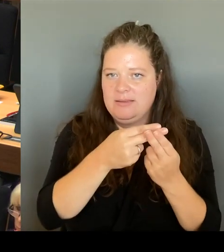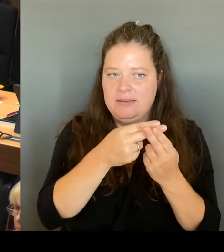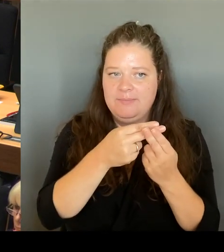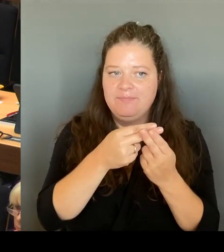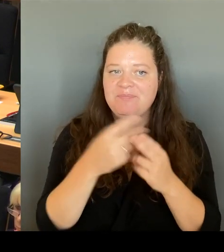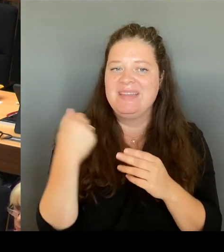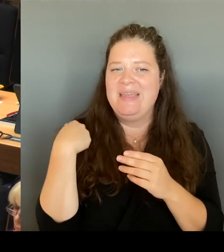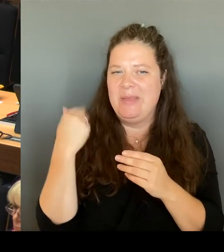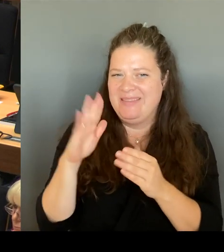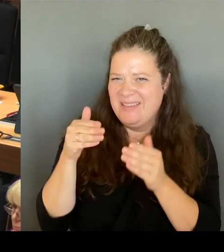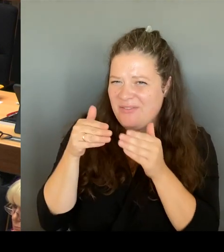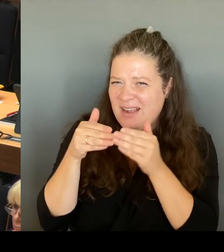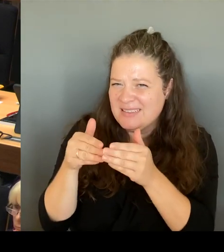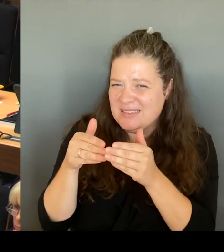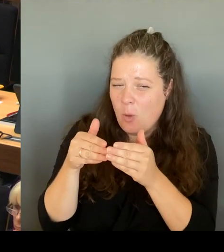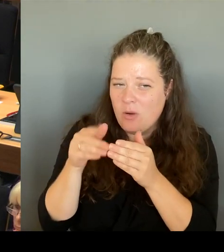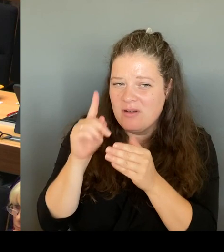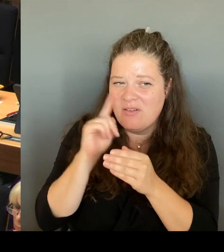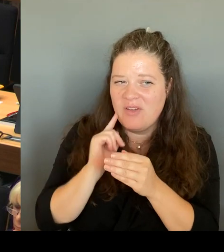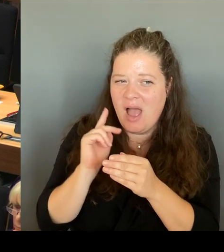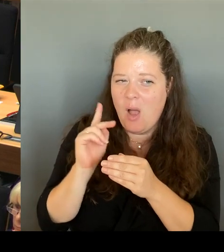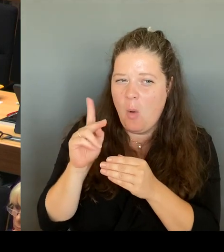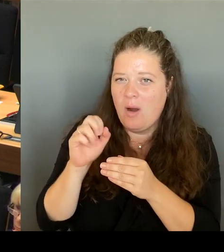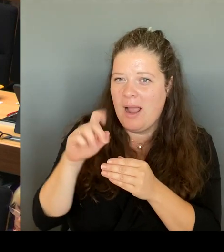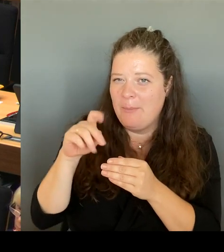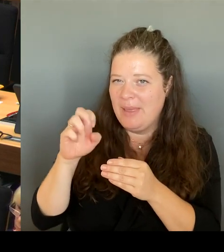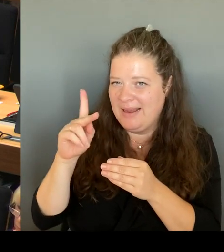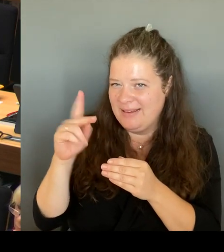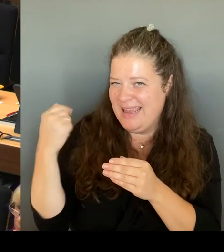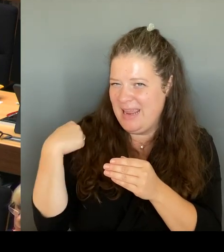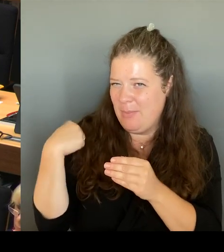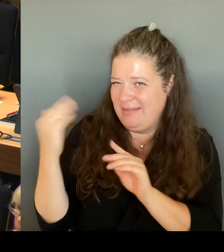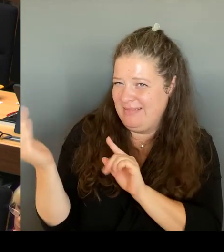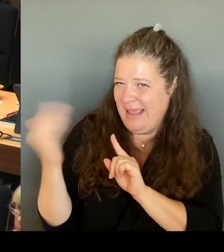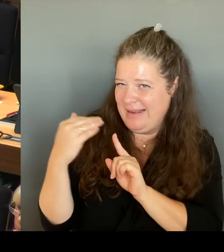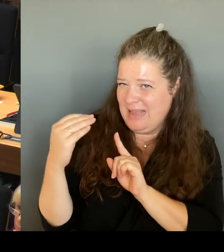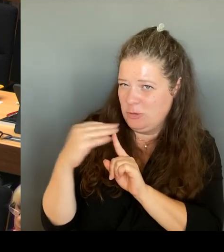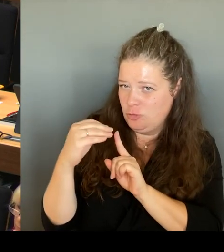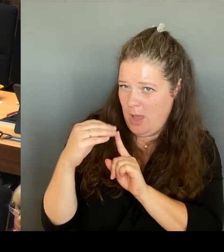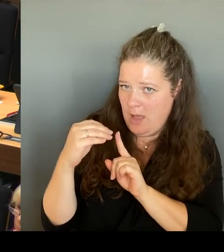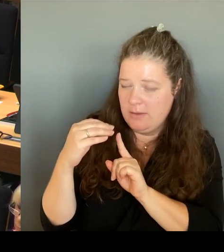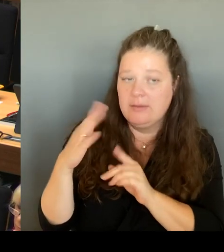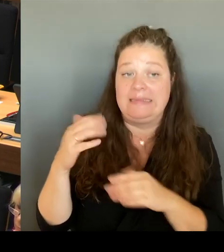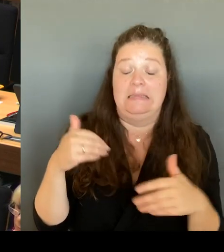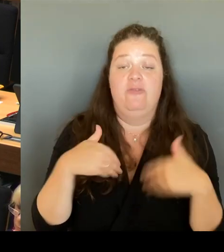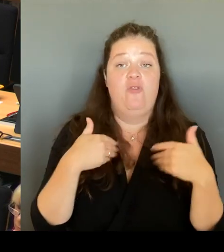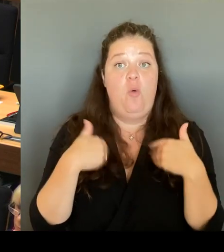Ich freue mich sehr, dass auch die grüne Fraktion jetzt die Vorliebe und die Unterstützung für die Schule Carl von Linne und damit